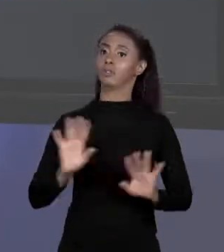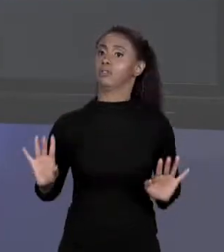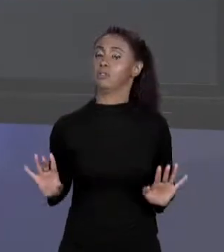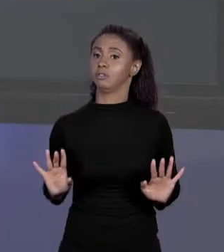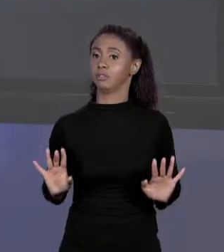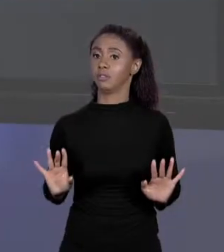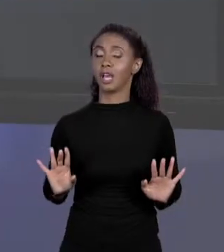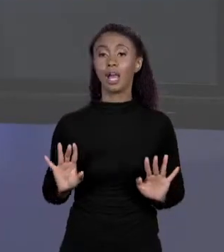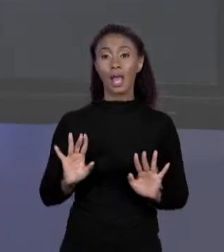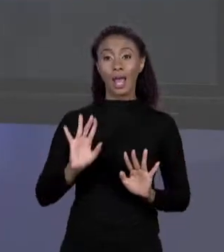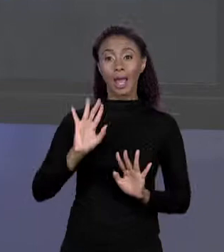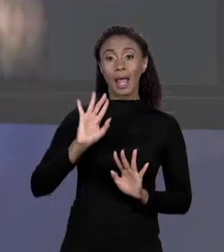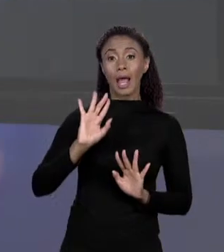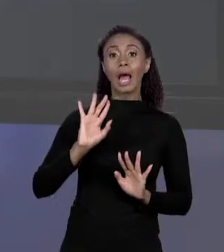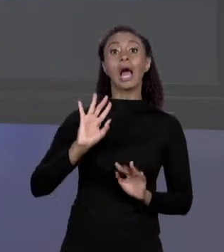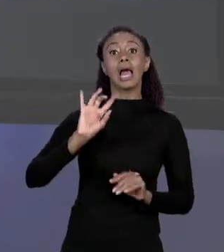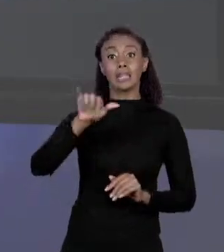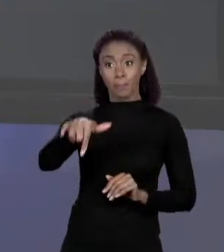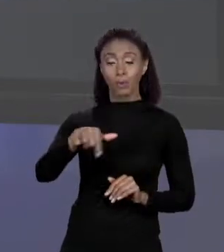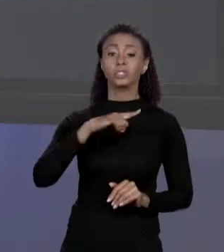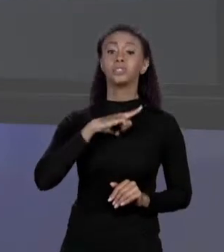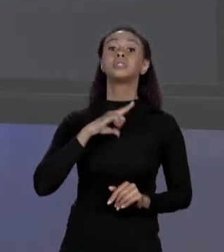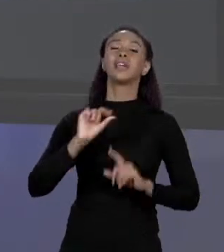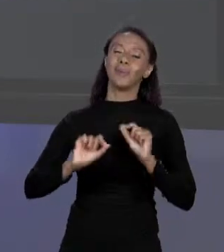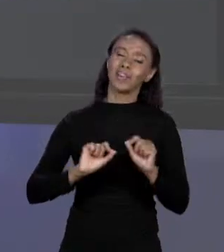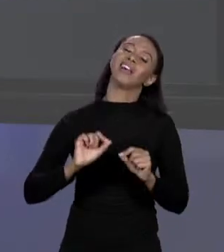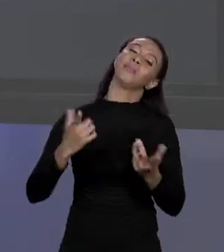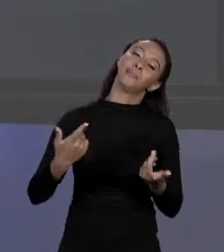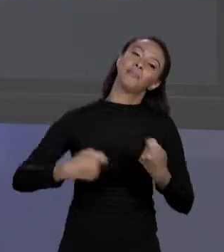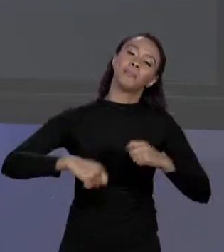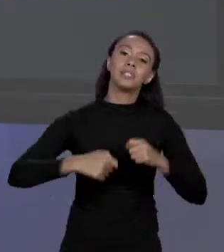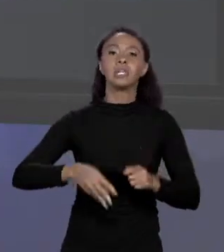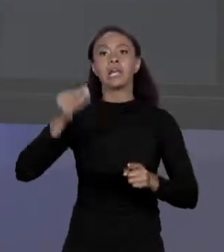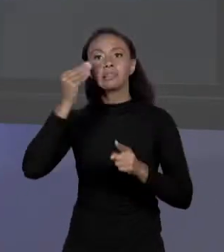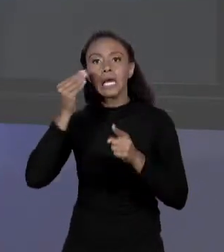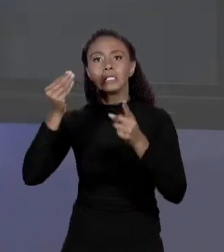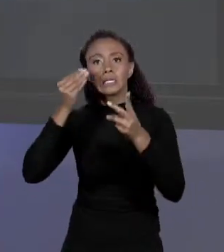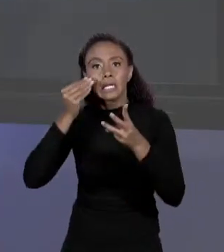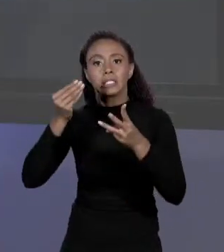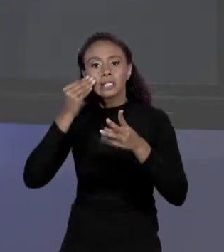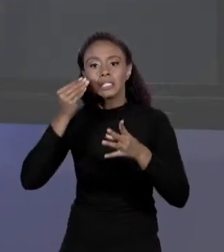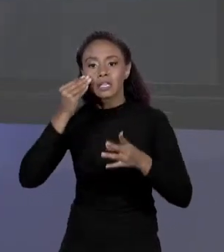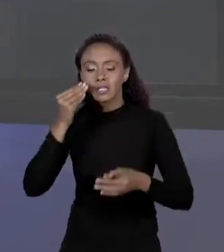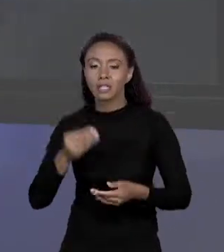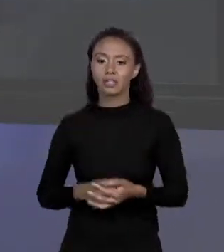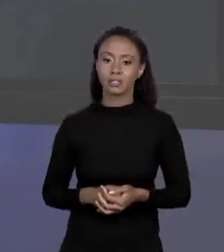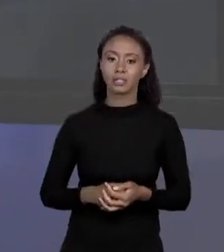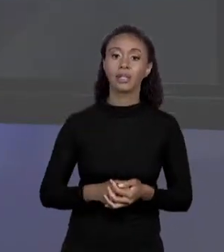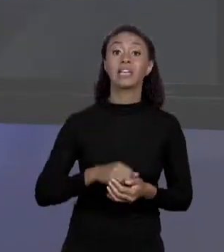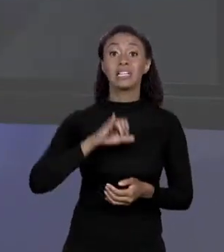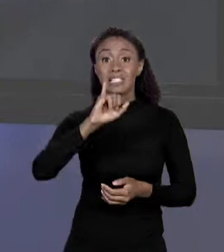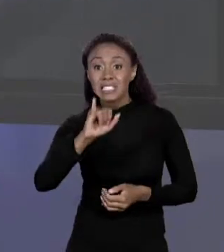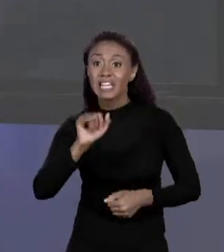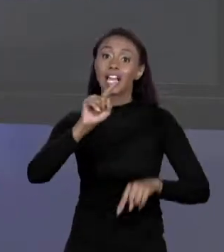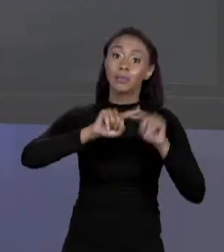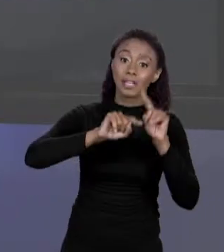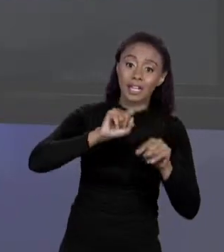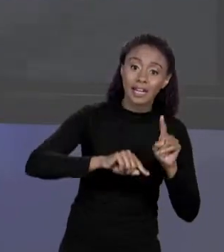É ISSO AQUI? ISSO AQUI É PORQUE A GENTE TEM QUE SEMPRE TESTAR OS PARÂMETROS, ENTÃO EU VI SEM MATERIAL MENOR DO QUE ALVENARIA OU MATERIAL MAIOR